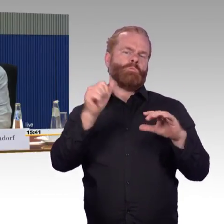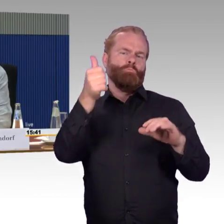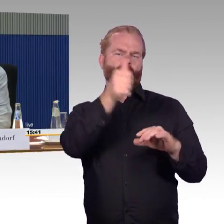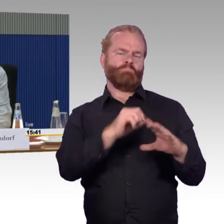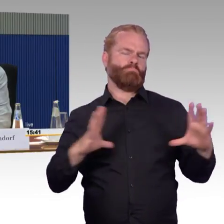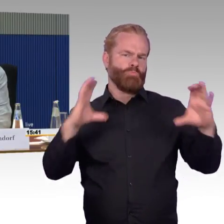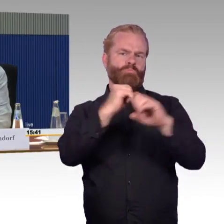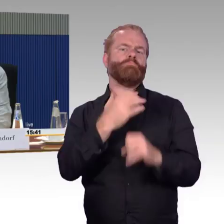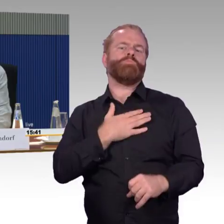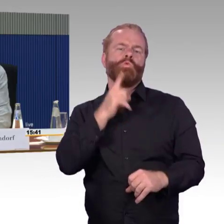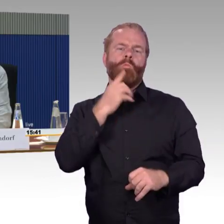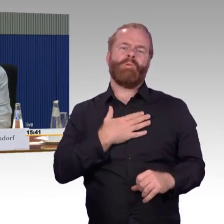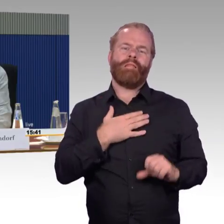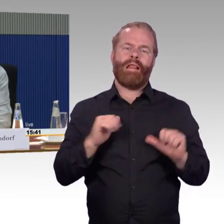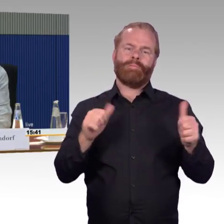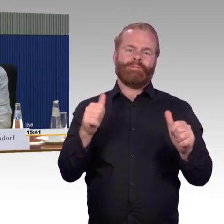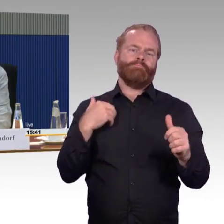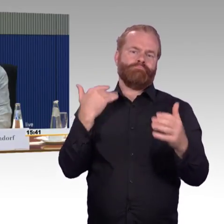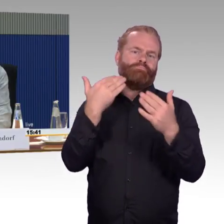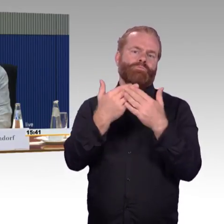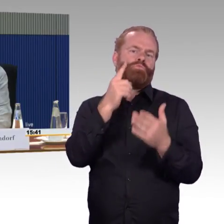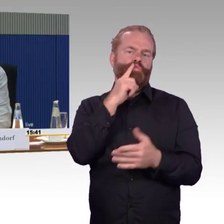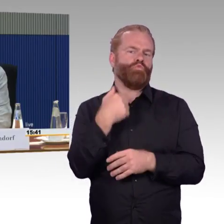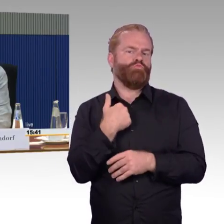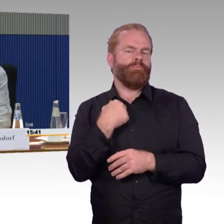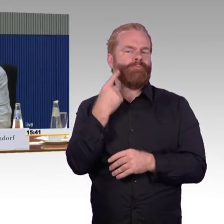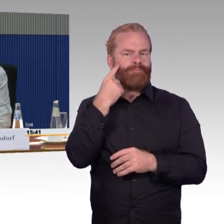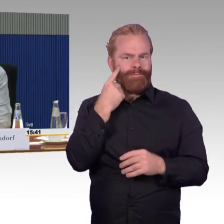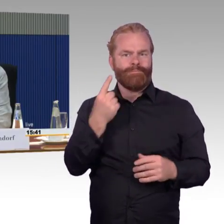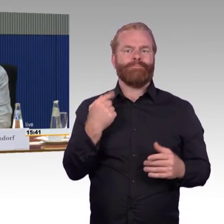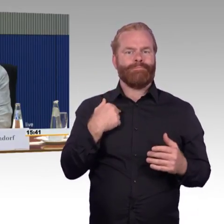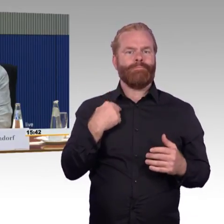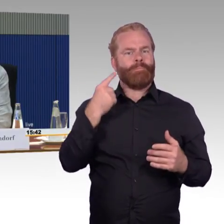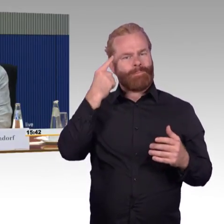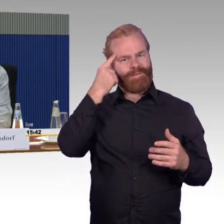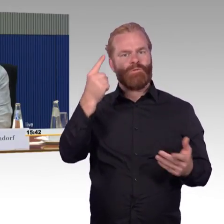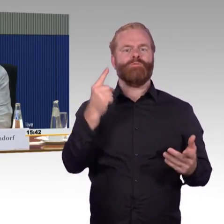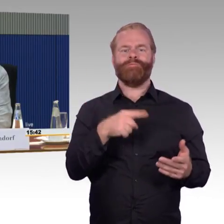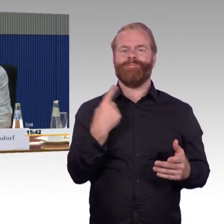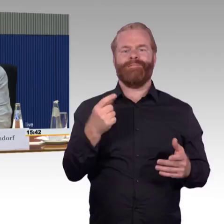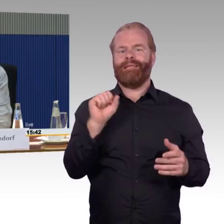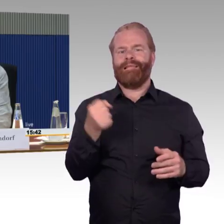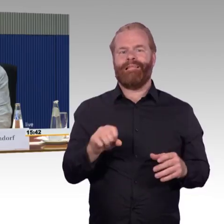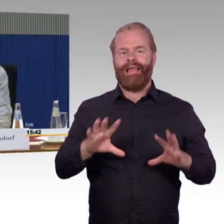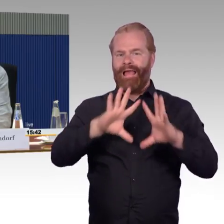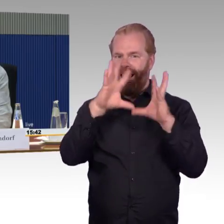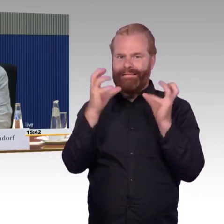das geht auch nicht, die Welt ist auf Normalität eingestellt, aber: Wenn man mir etwas zusichert oder verspricht,